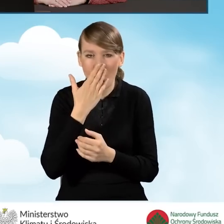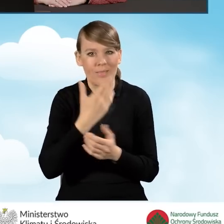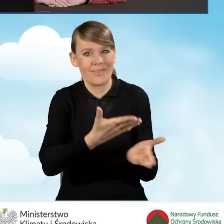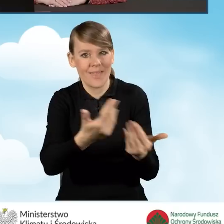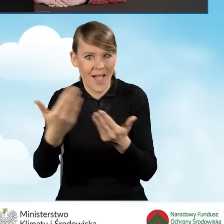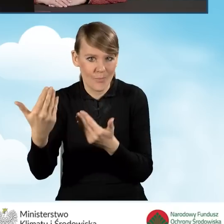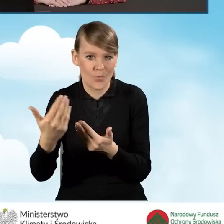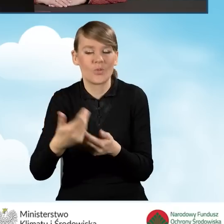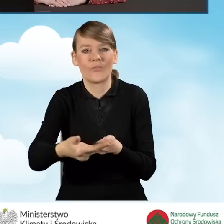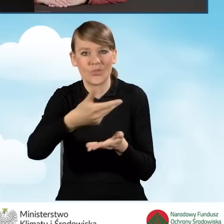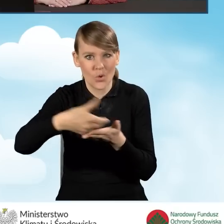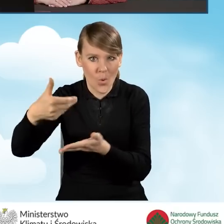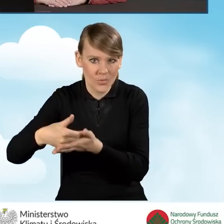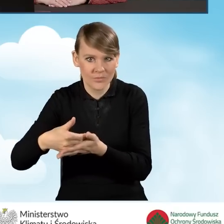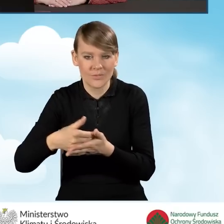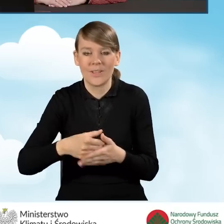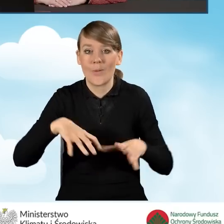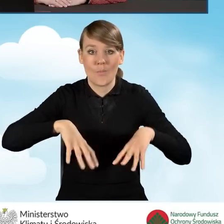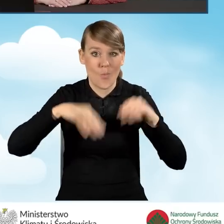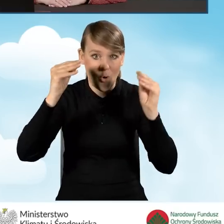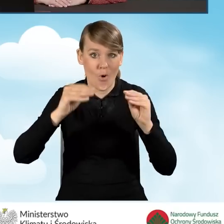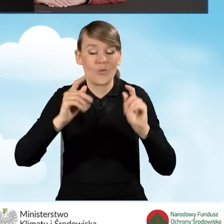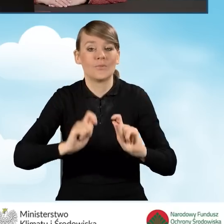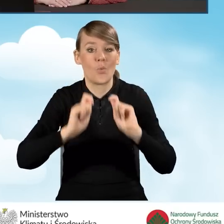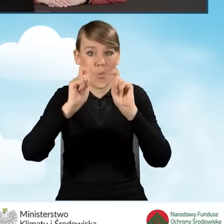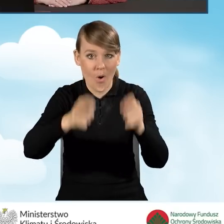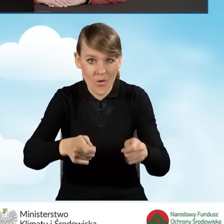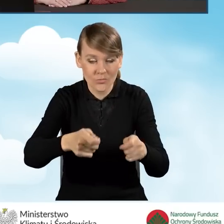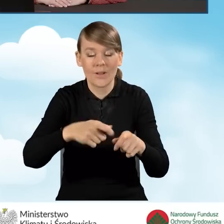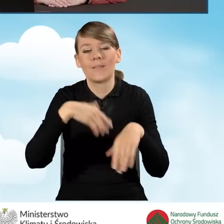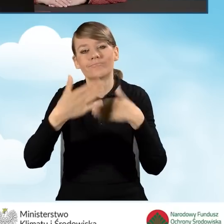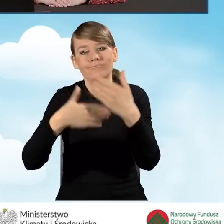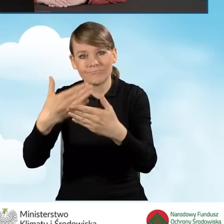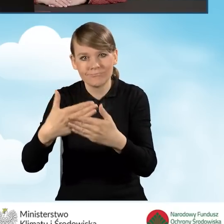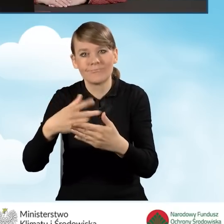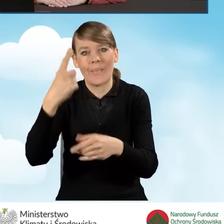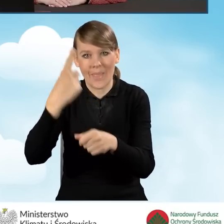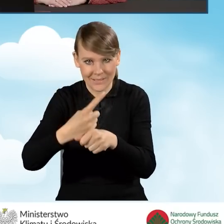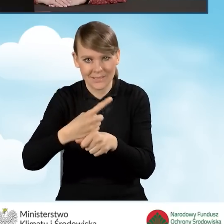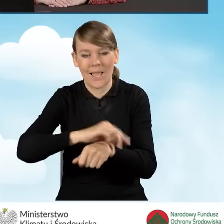nabór wniosków o dofinansowanie od momentu złożenia wniosku, aż po uzyskanie pozytywnej decyzji.